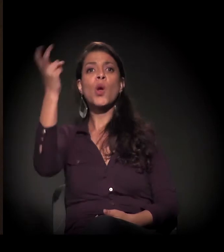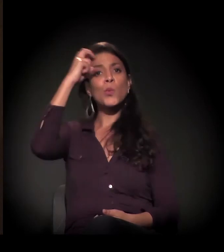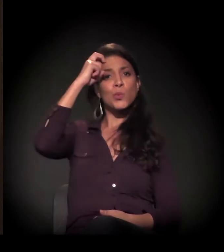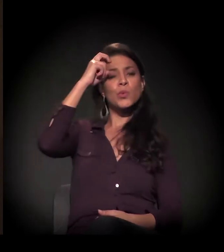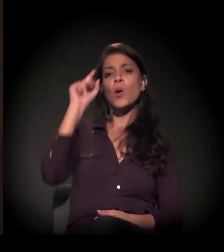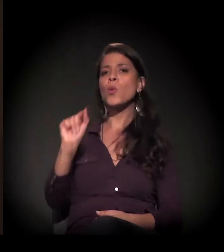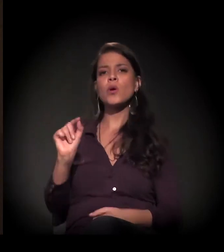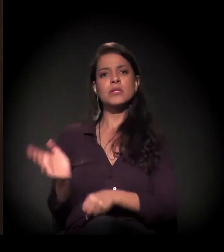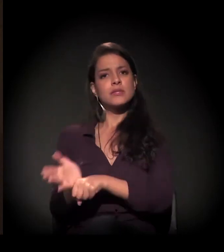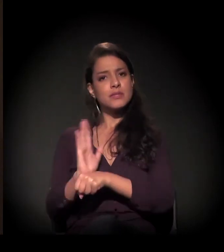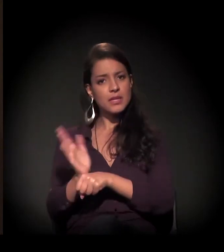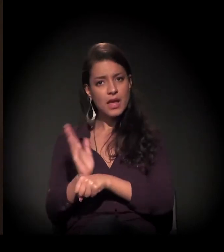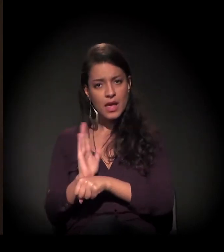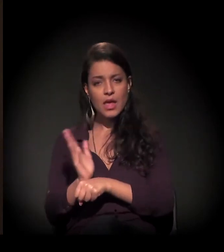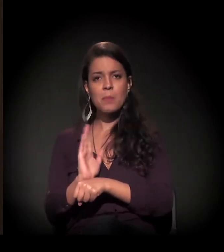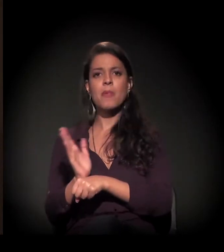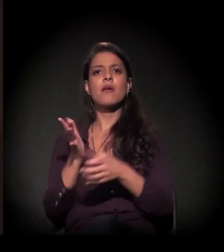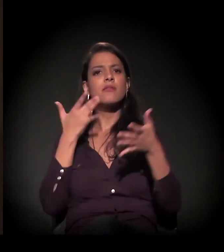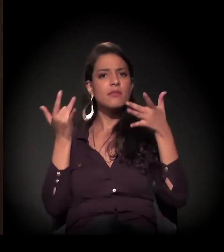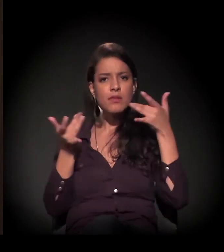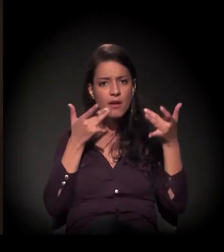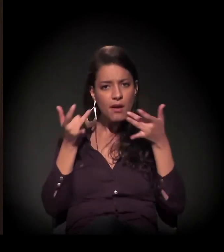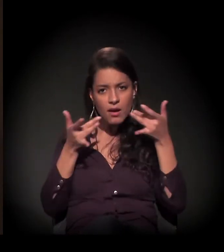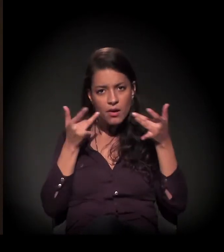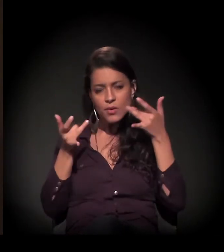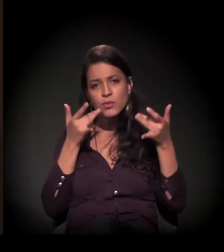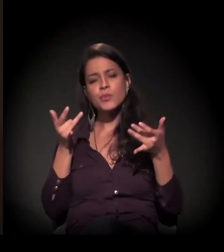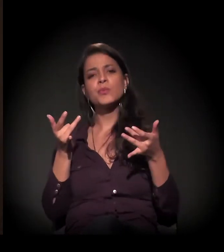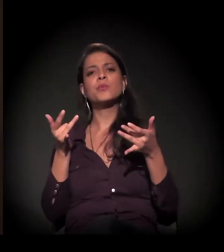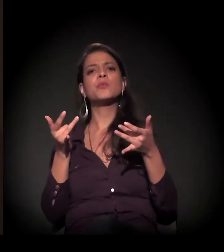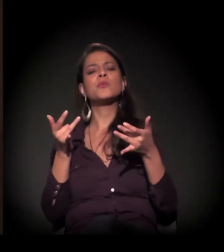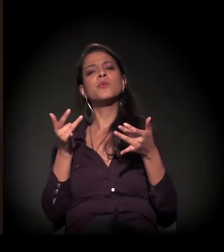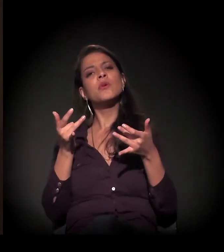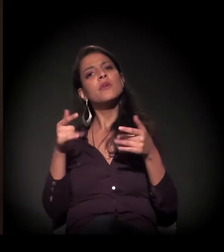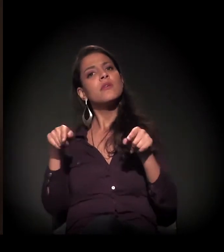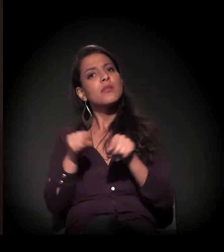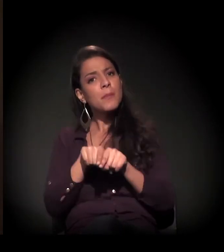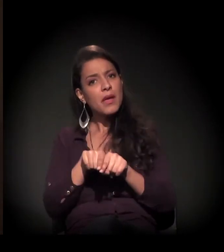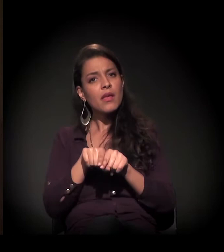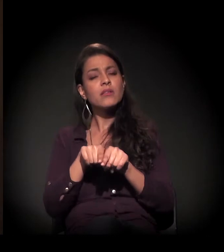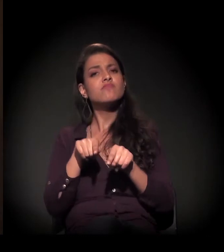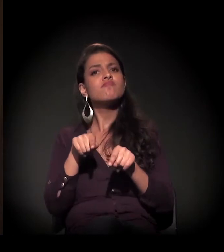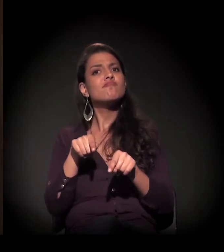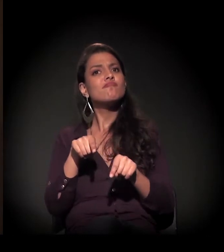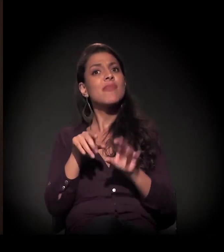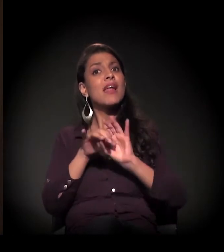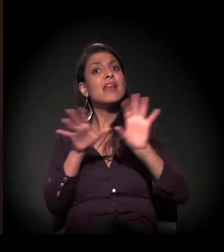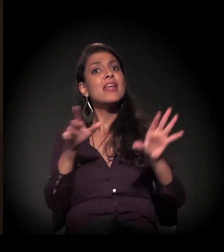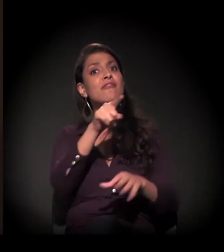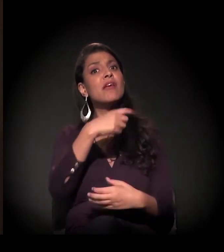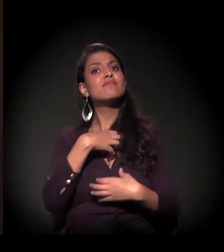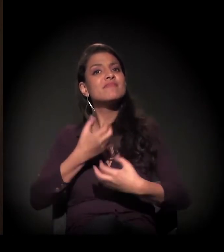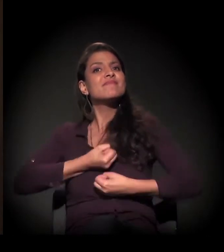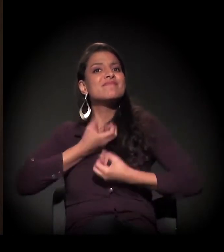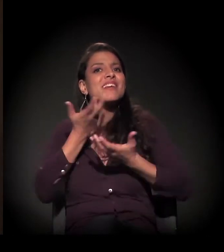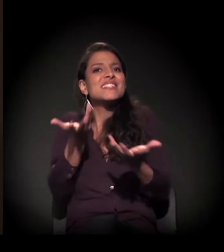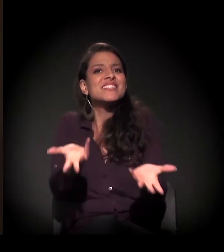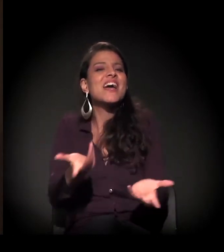como cinema livre, teatro, dar o direito de ele se expressar, de saber o que ele quer.